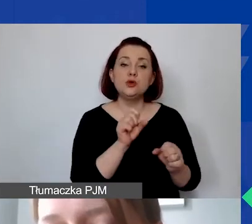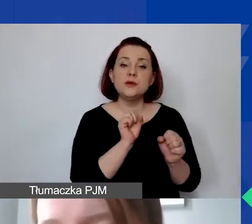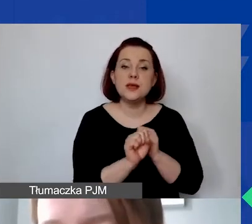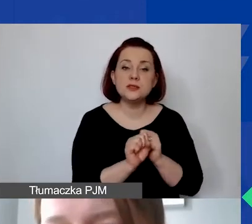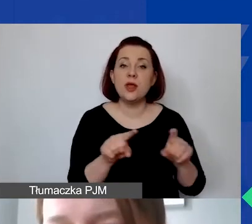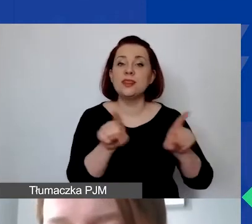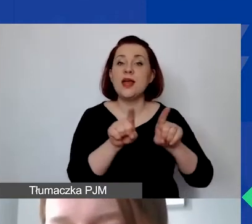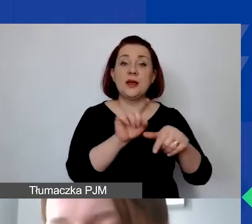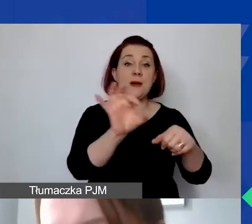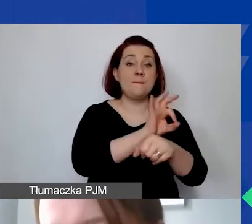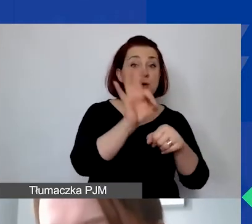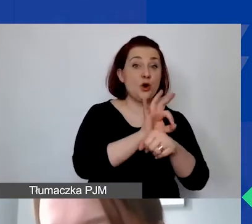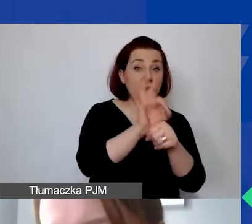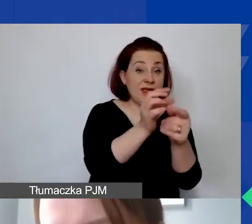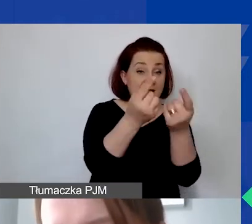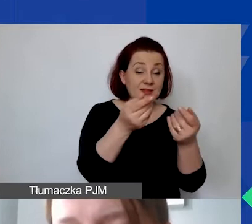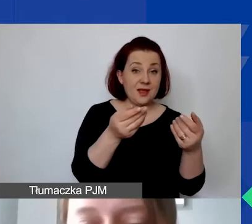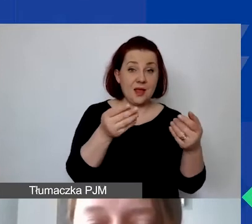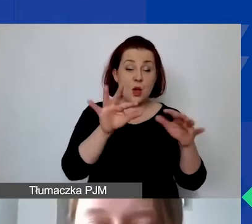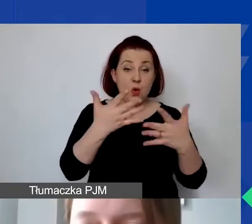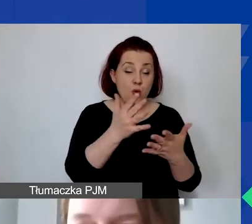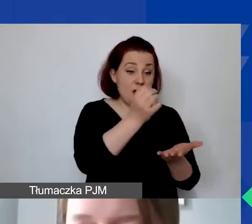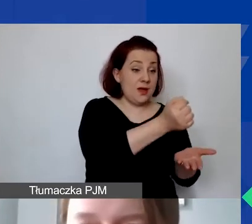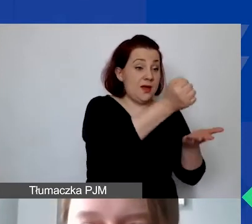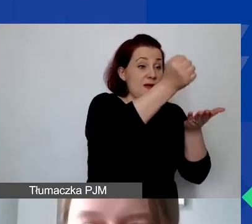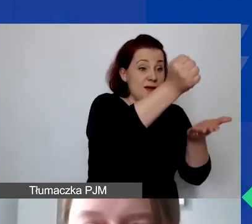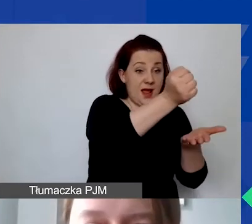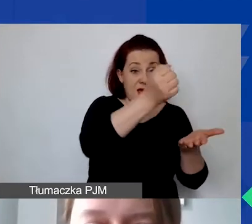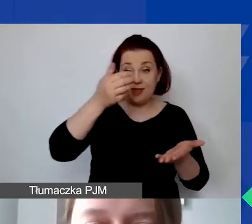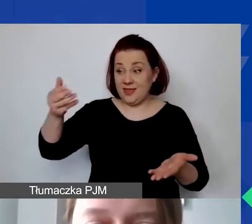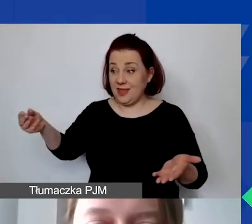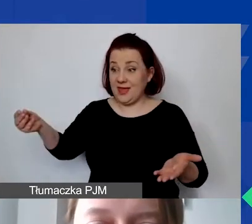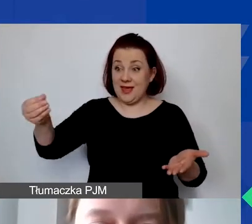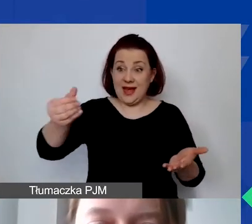w praktyce wyklucza otrzymanie grantu w ramach naszego programu.